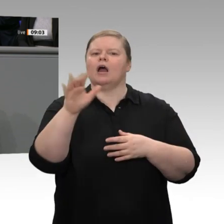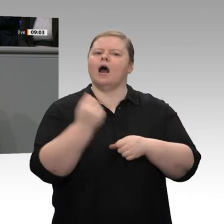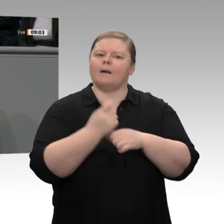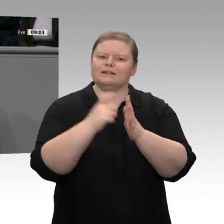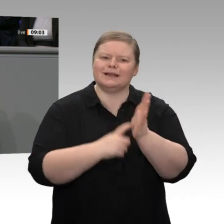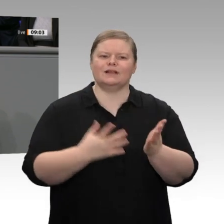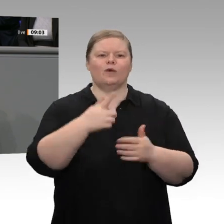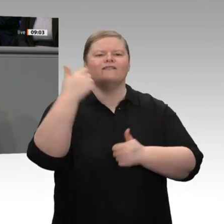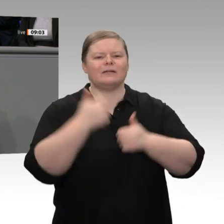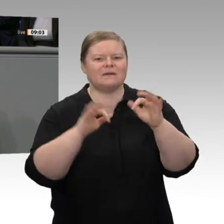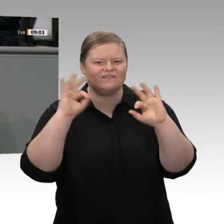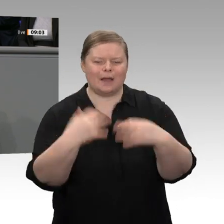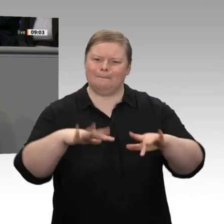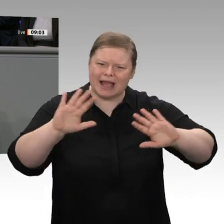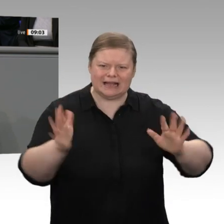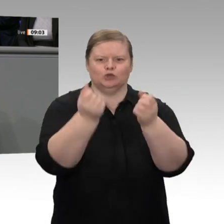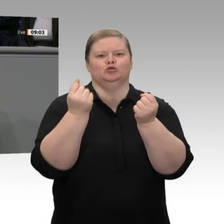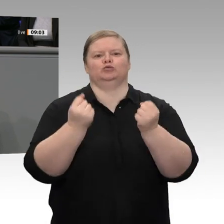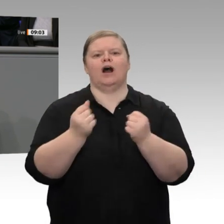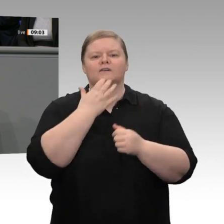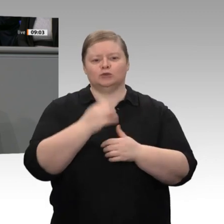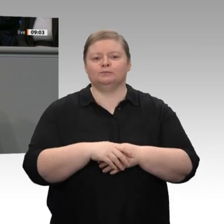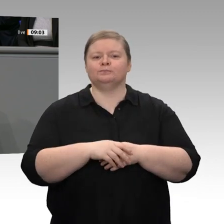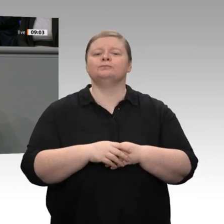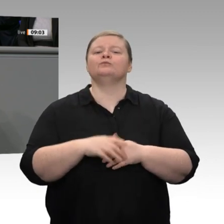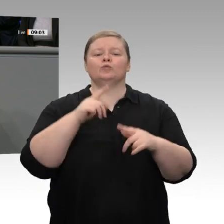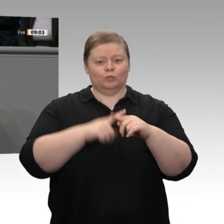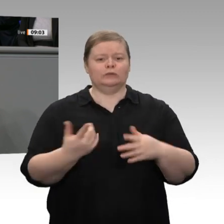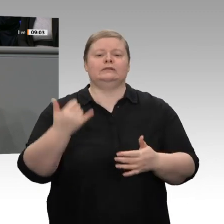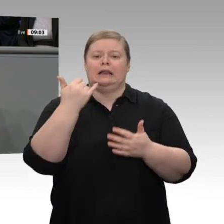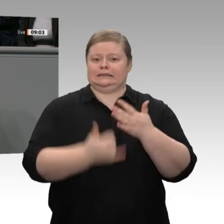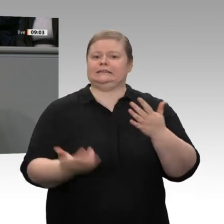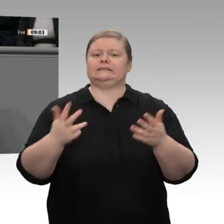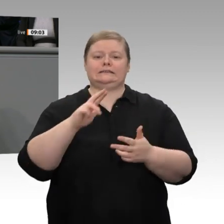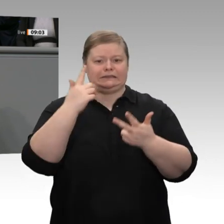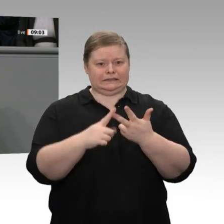stärken wollen. Wir haben schließlich drittens - aber nicht letztens - auch vor